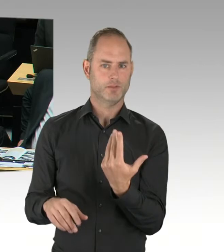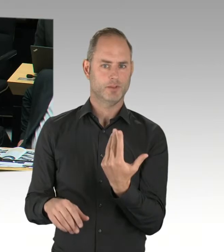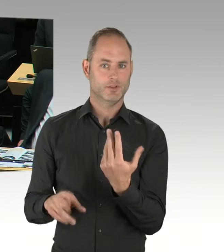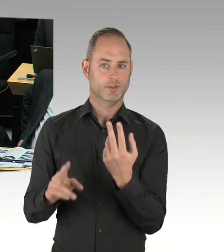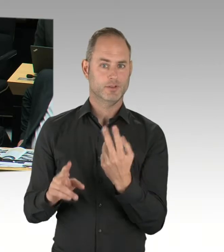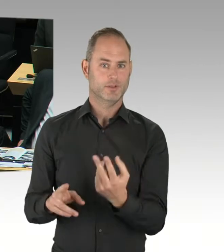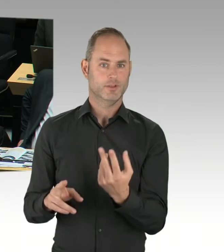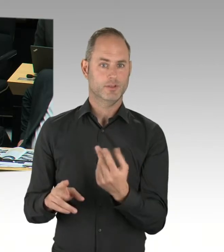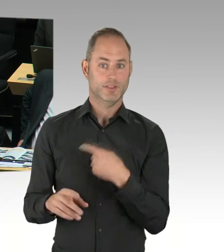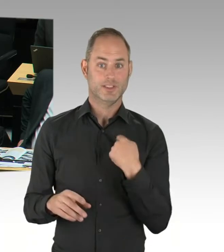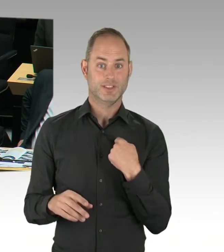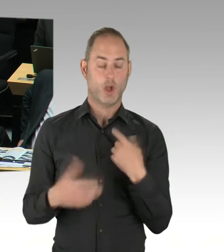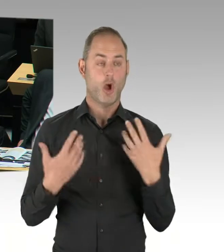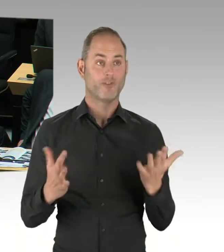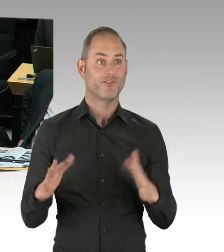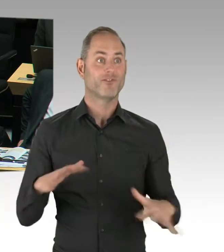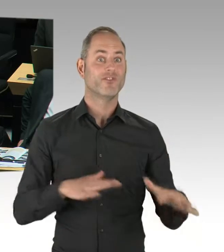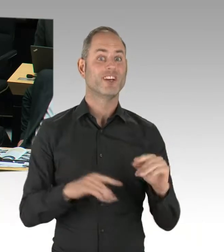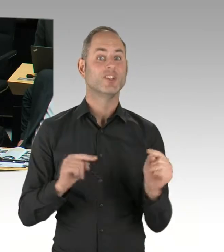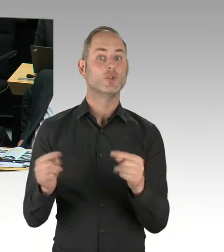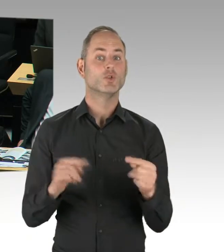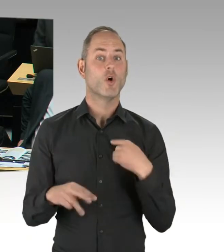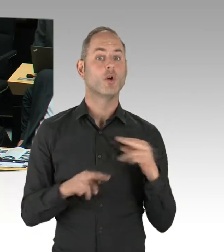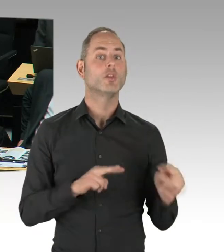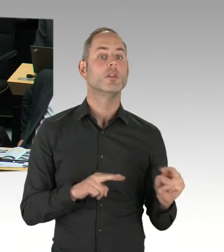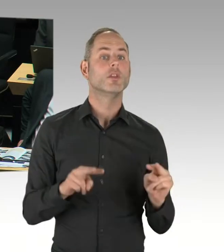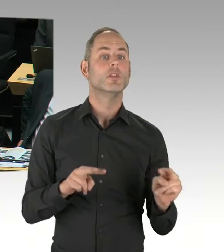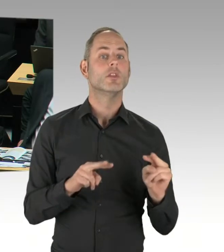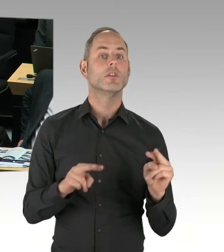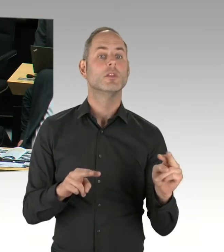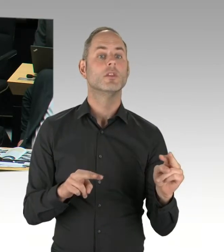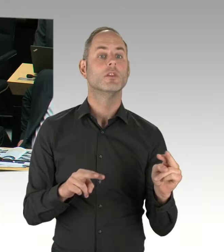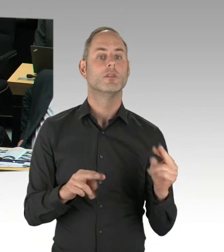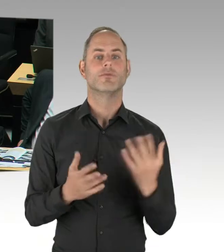Sie muss um eine ökologische Perspektive ergänzt werden. Das ist aber auch eine Diskussion, die gerade geführt wird,